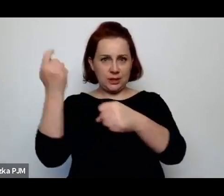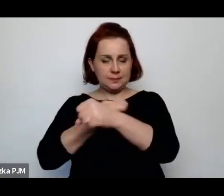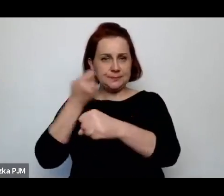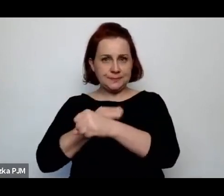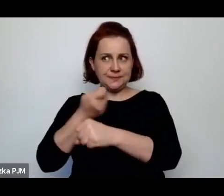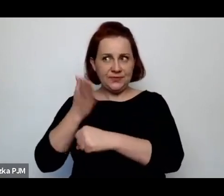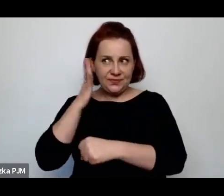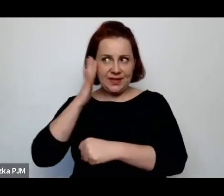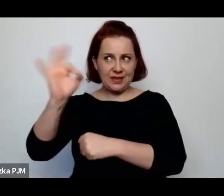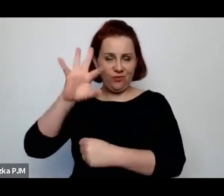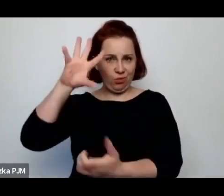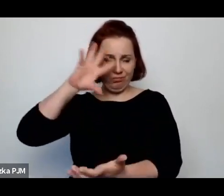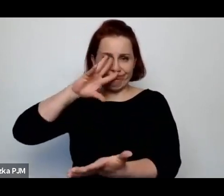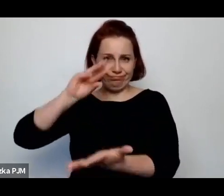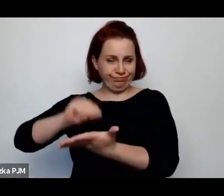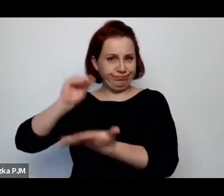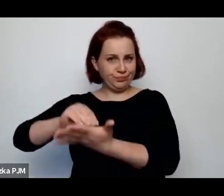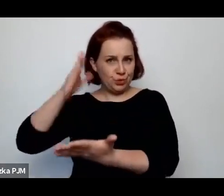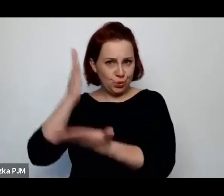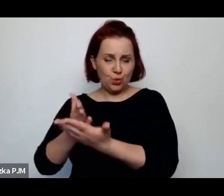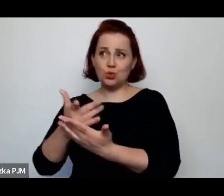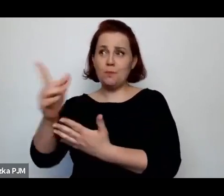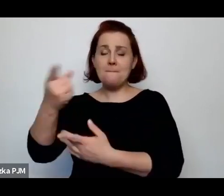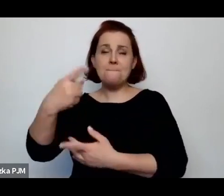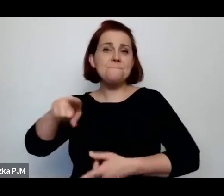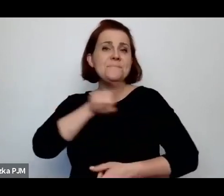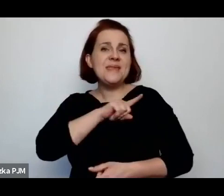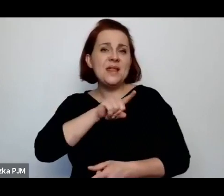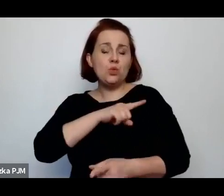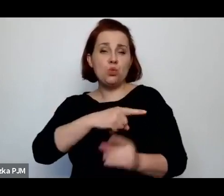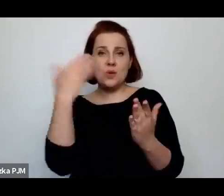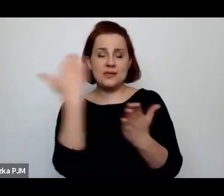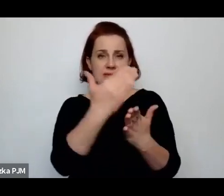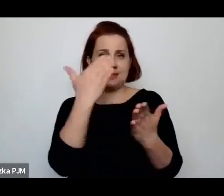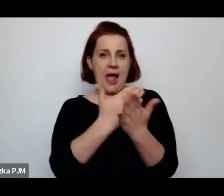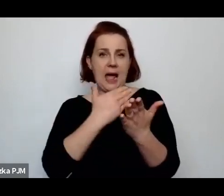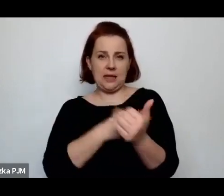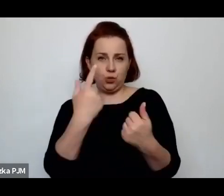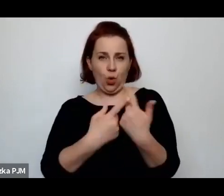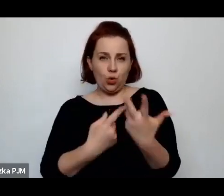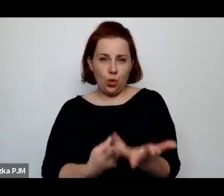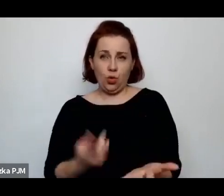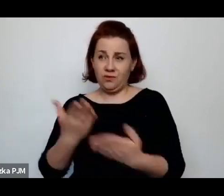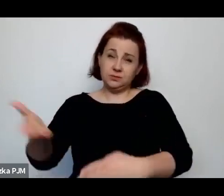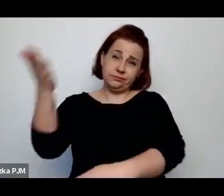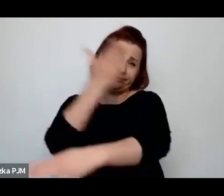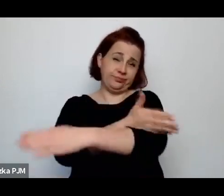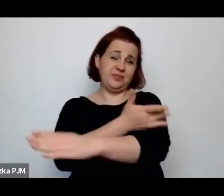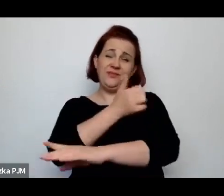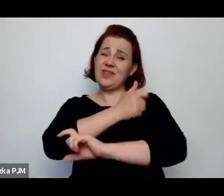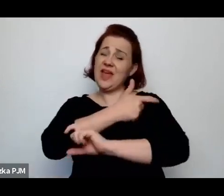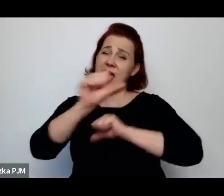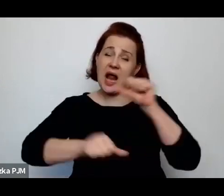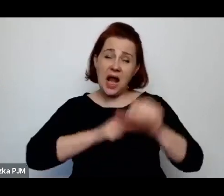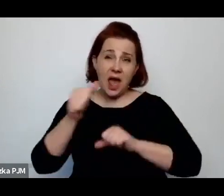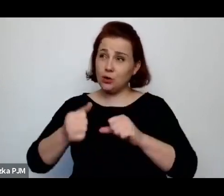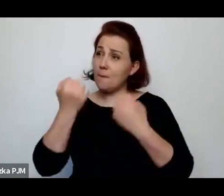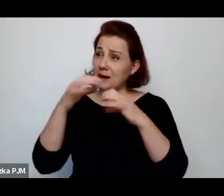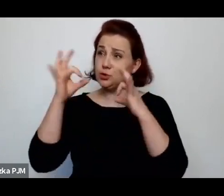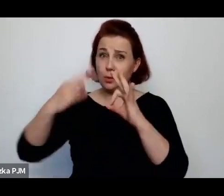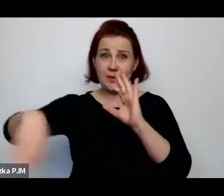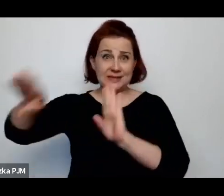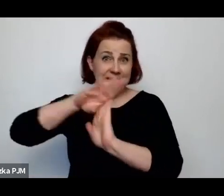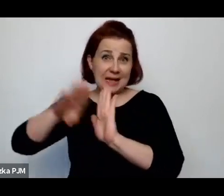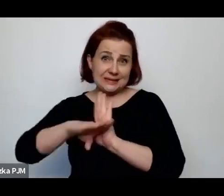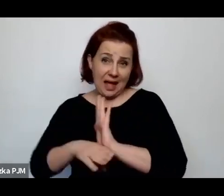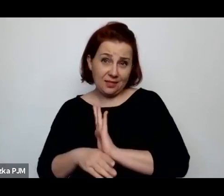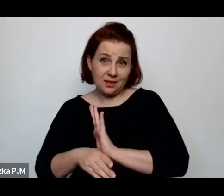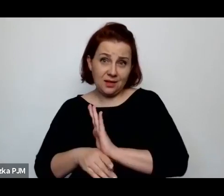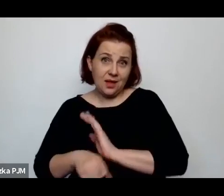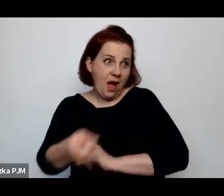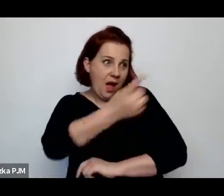że przestrzegają pewnych zasad wypracowanych i te zasady są lepsze niż żadne zasady, których de facto nie było.